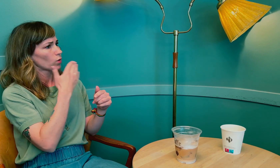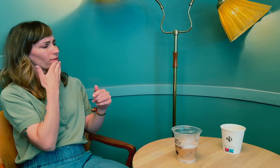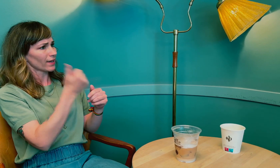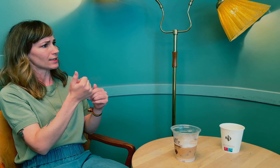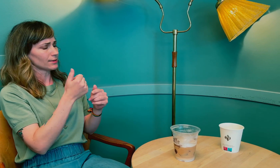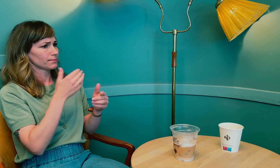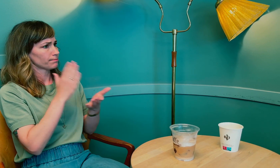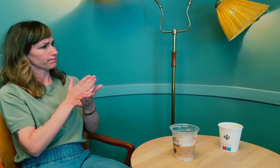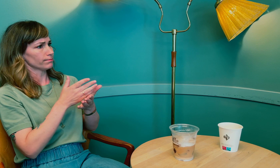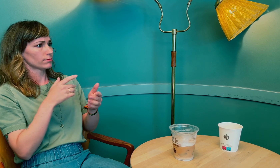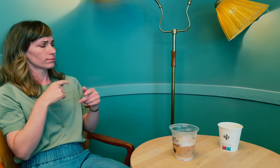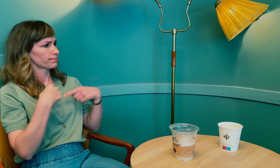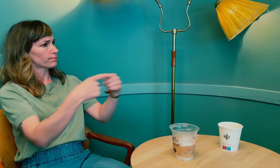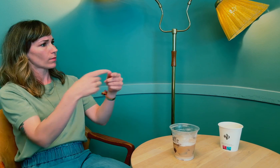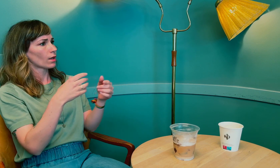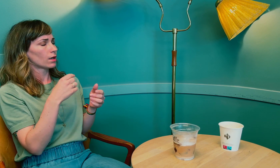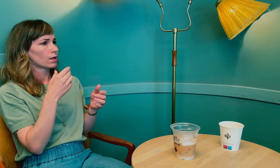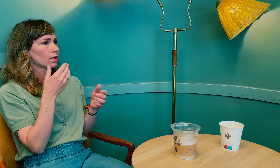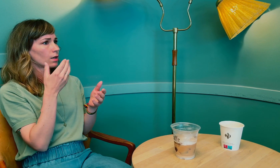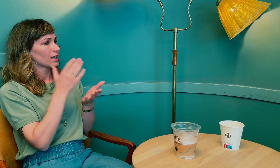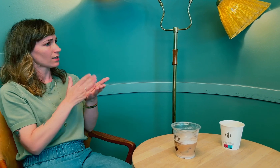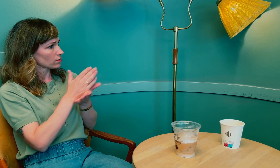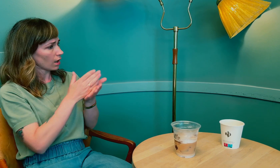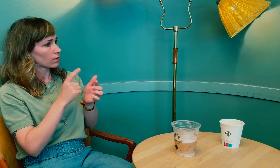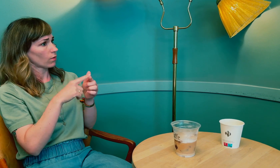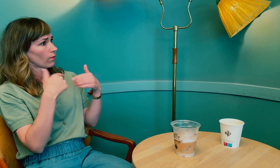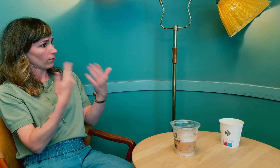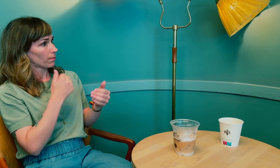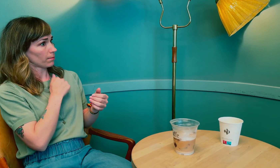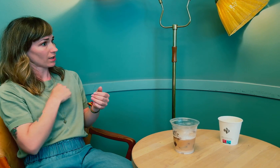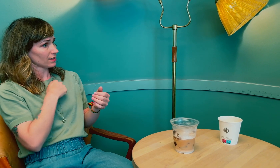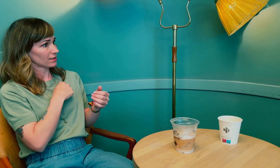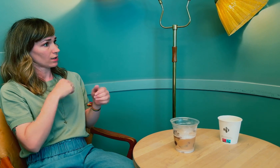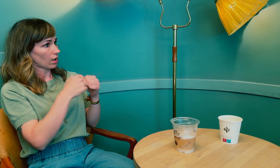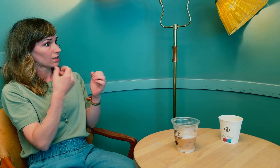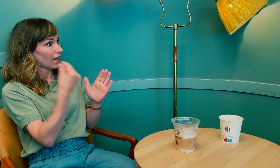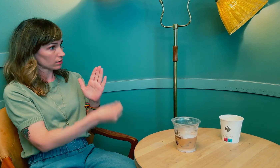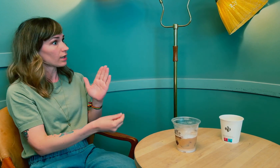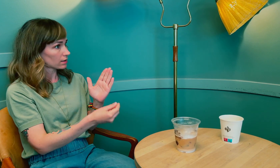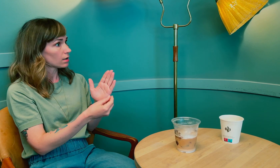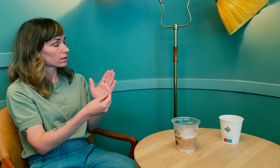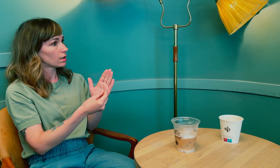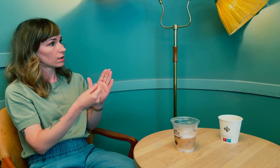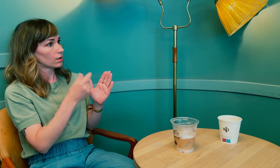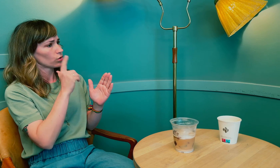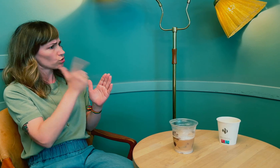Du har vært gjennom rettssak og fått pasientskadeerstatning, ikke sant?